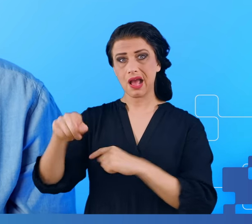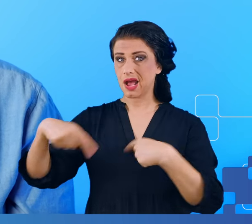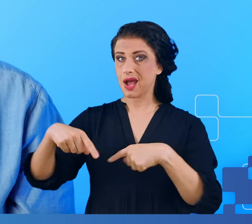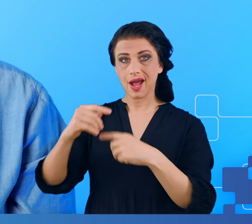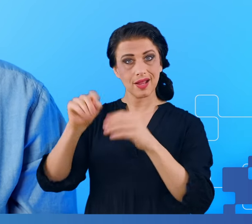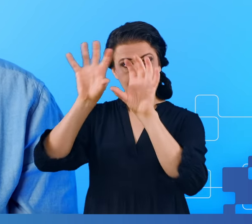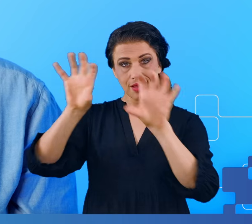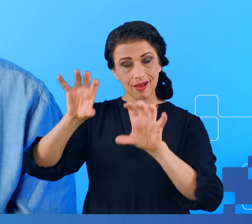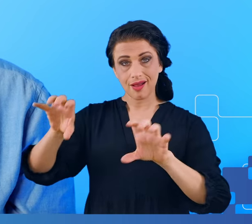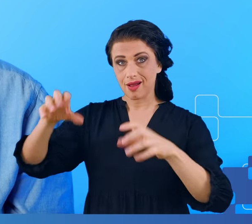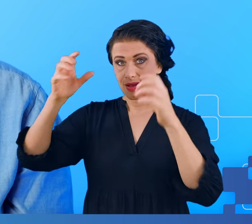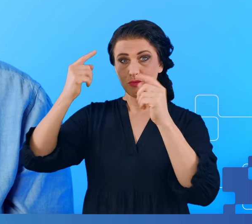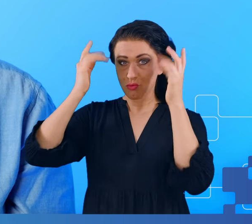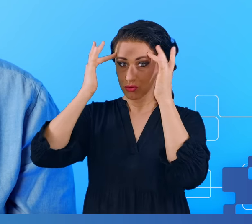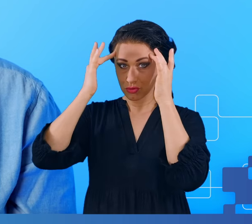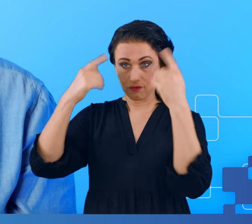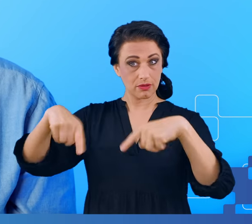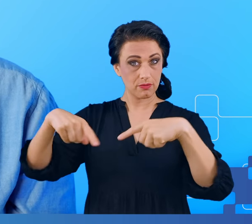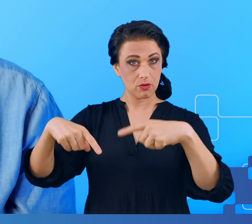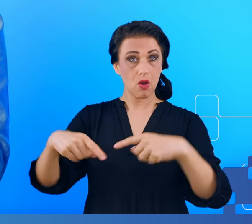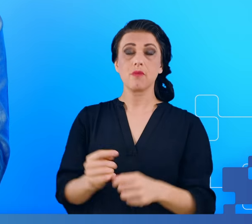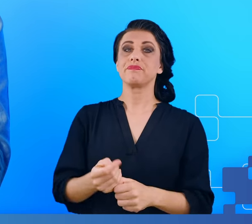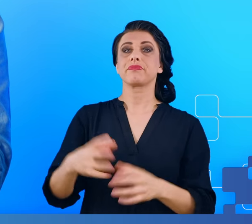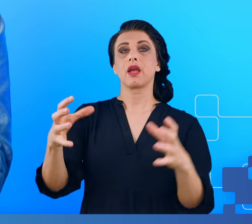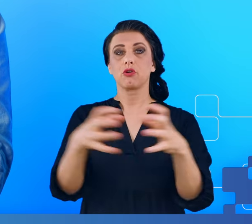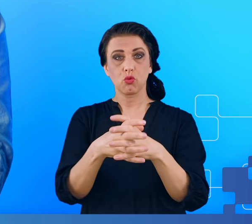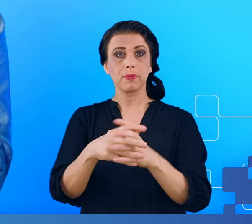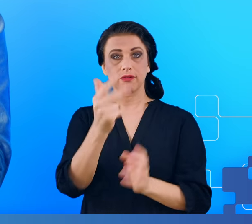mózgowej oraz 40 zupełnie zdrowych osób, które według swojej najlepszej